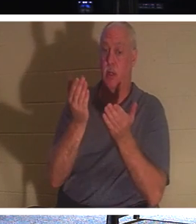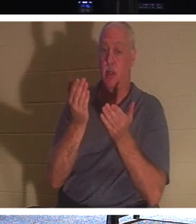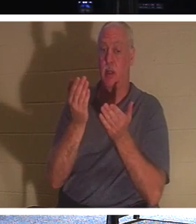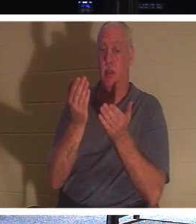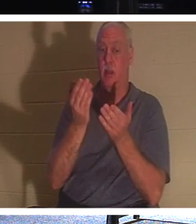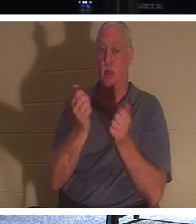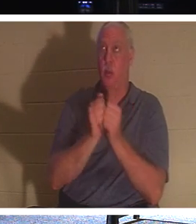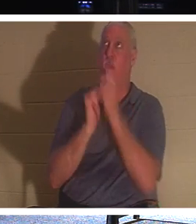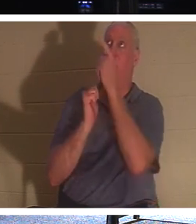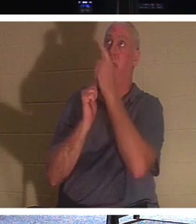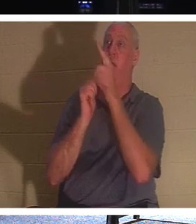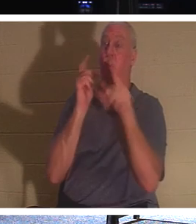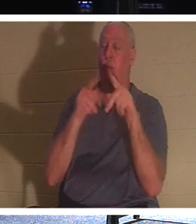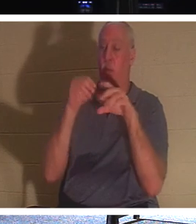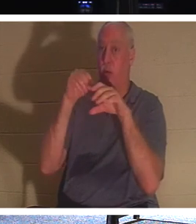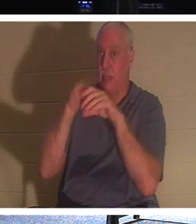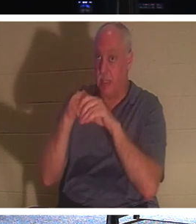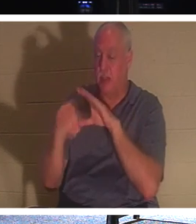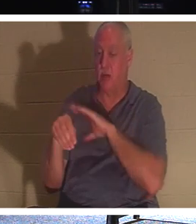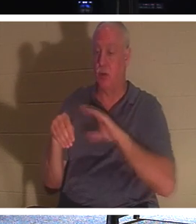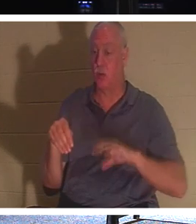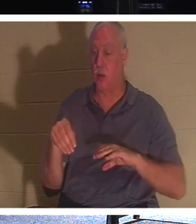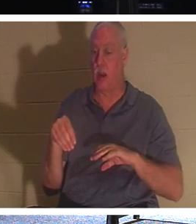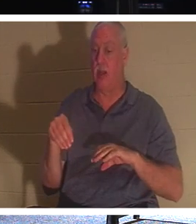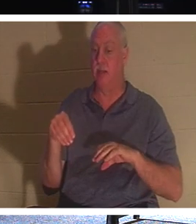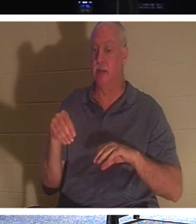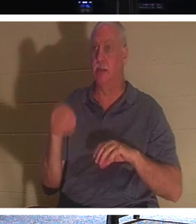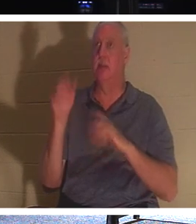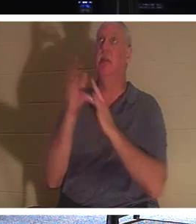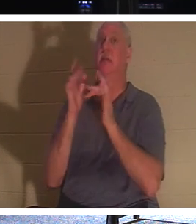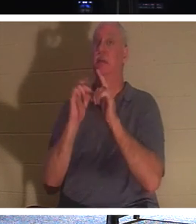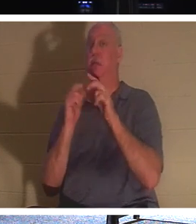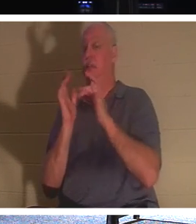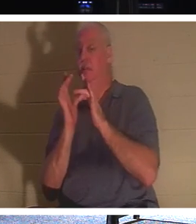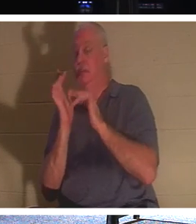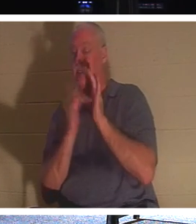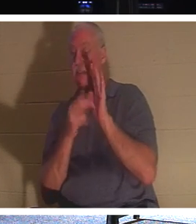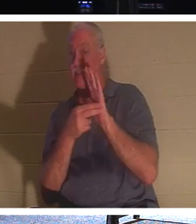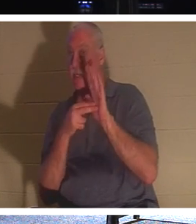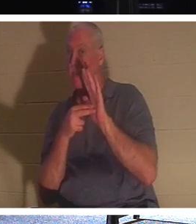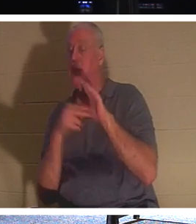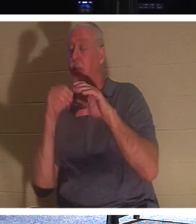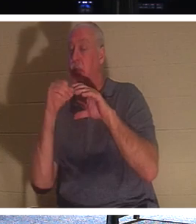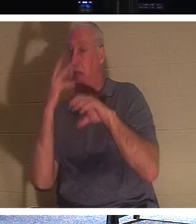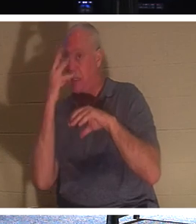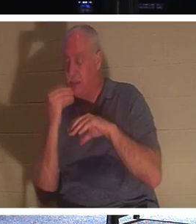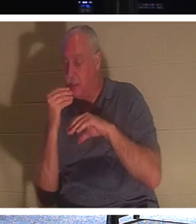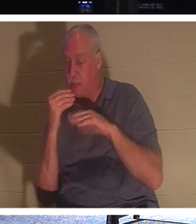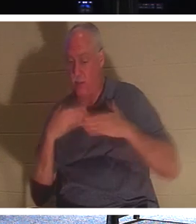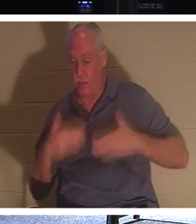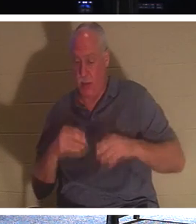예수님께서 부르시는 사람은 "잠들었습니다." 그들의 몸은 땅에 있지만 그들의 영과 영혼은